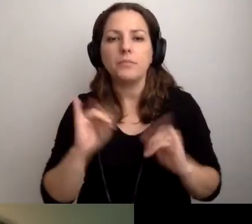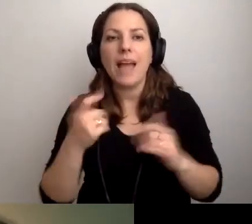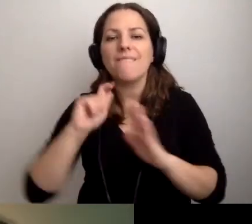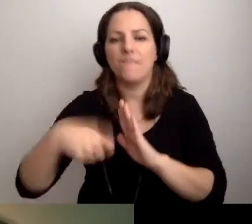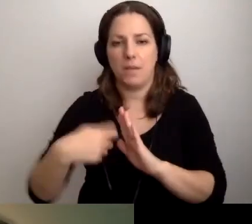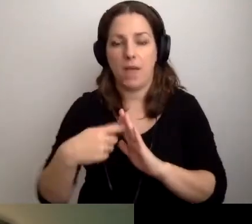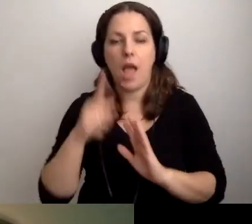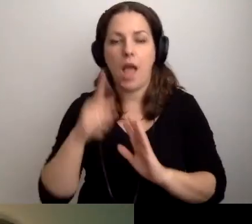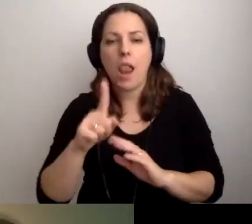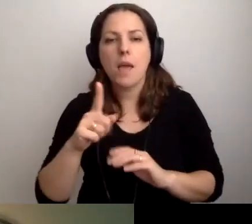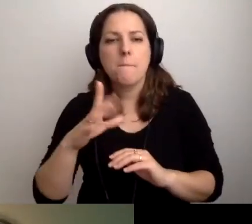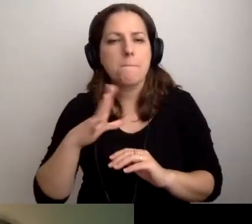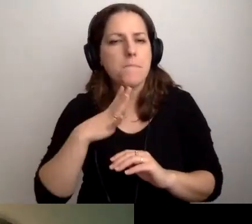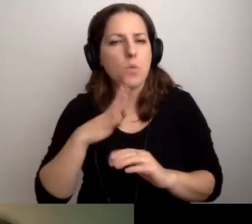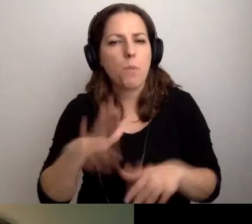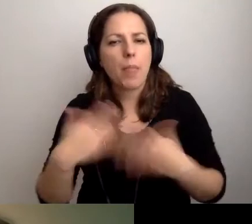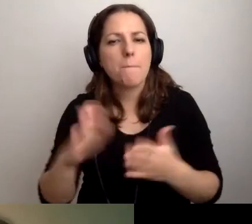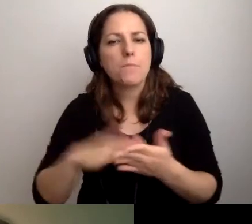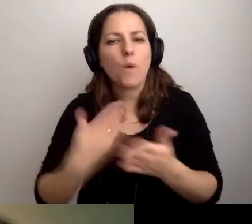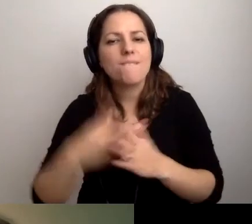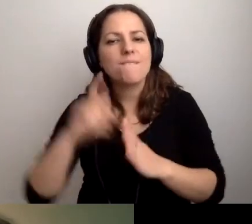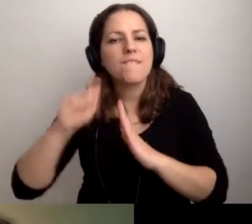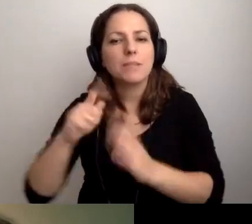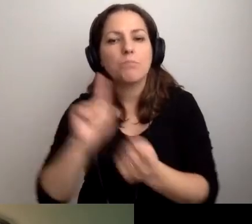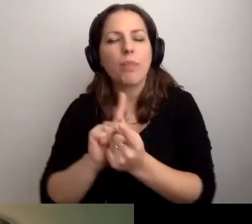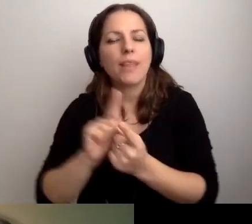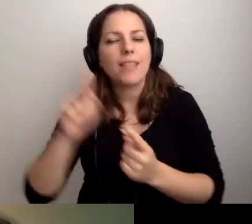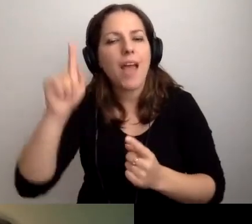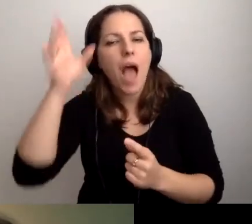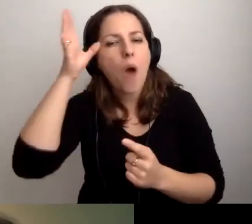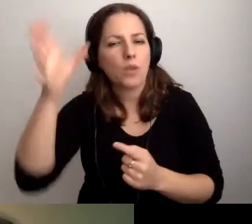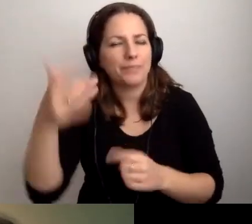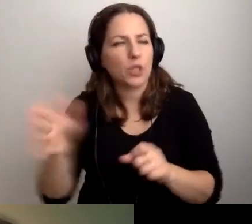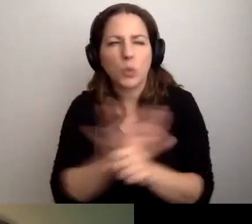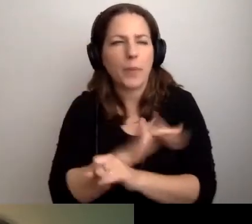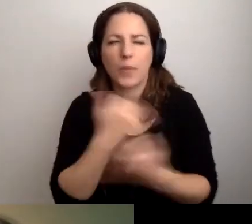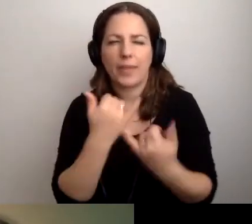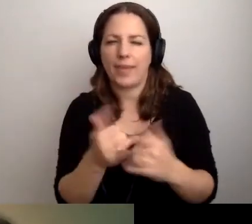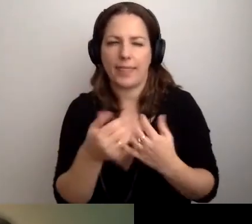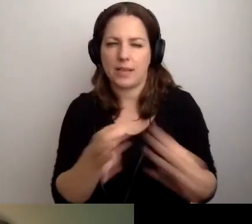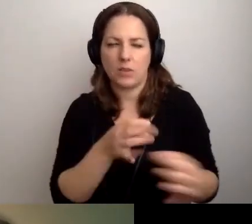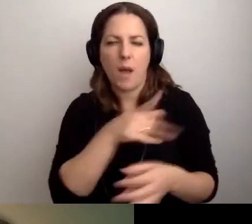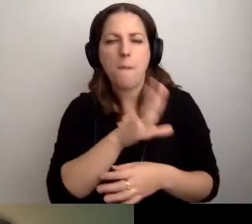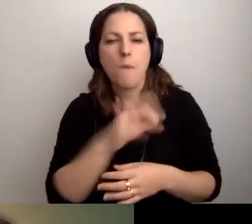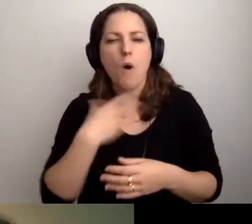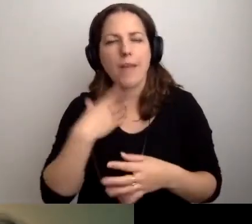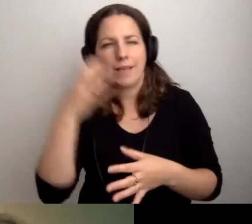Był podany przykład filmu ze spotkania autorskiego. To inna historia. Mam poważne wątpliwości.